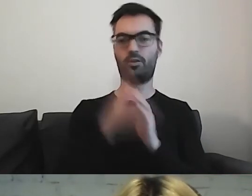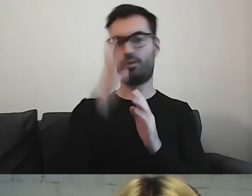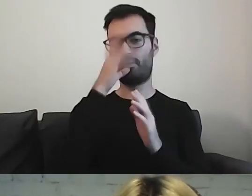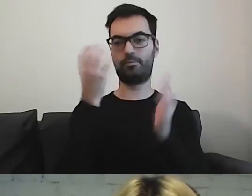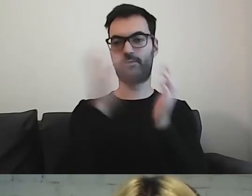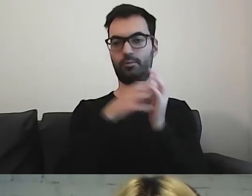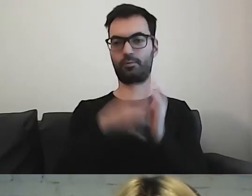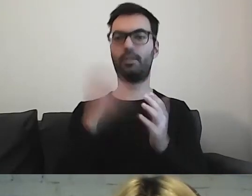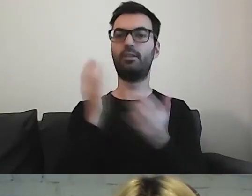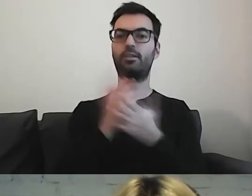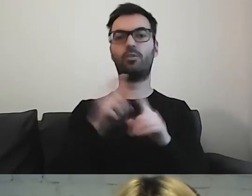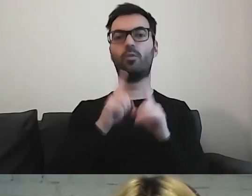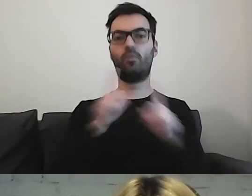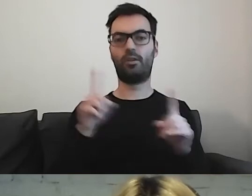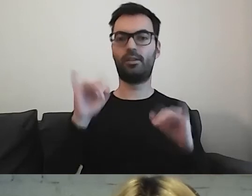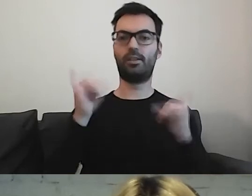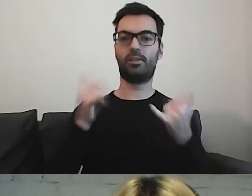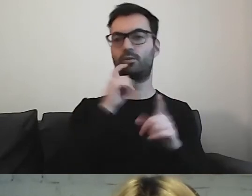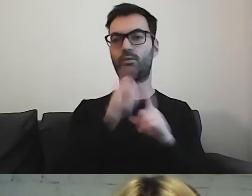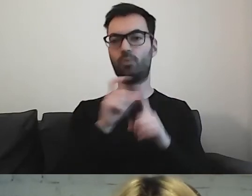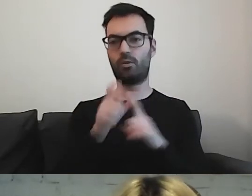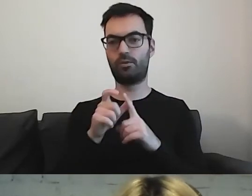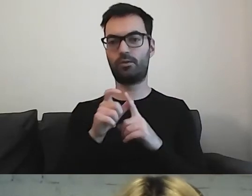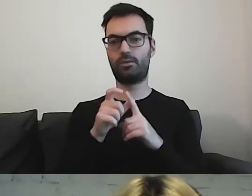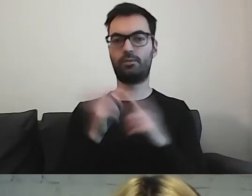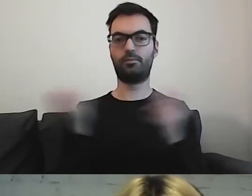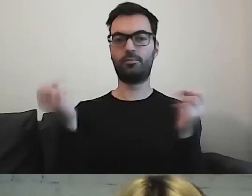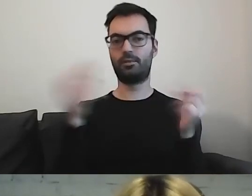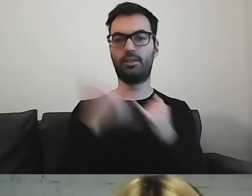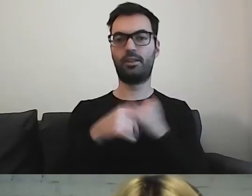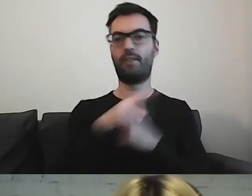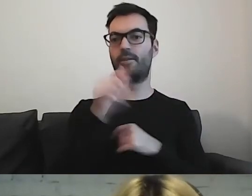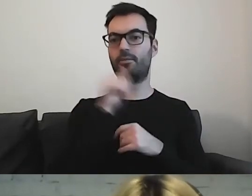Trzeba tylko uważać, jakie słowo się wrzuci. Jak państwo spróbują wrzucić np. kontakt,